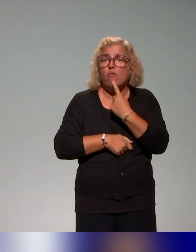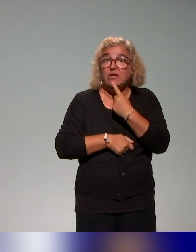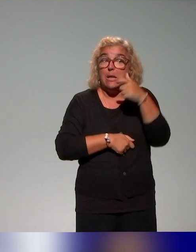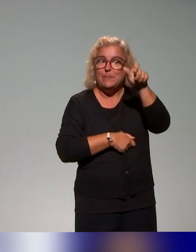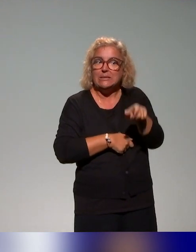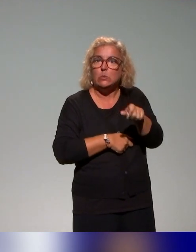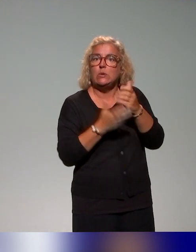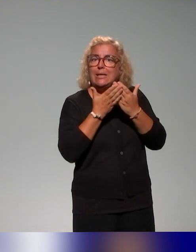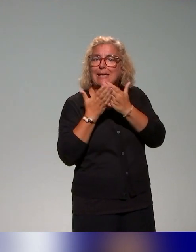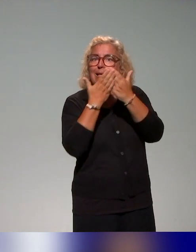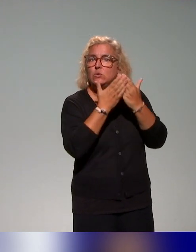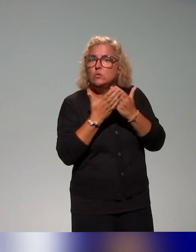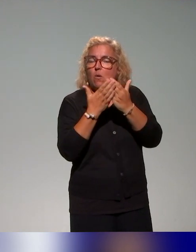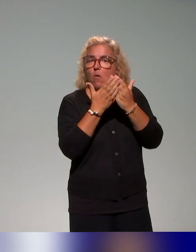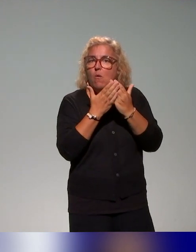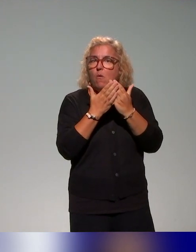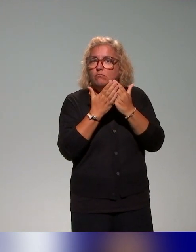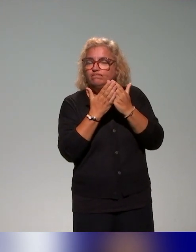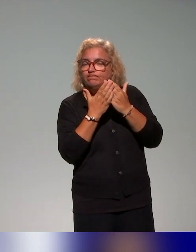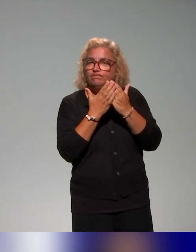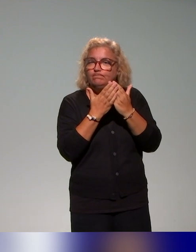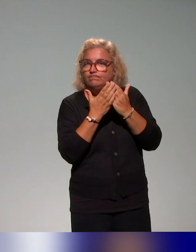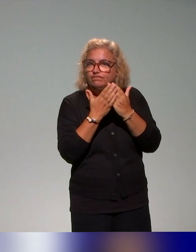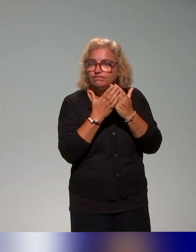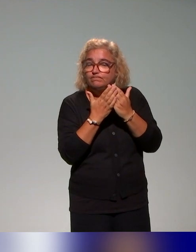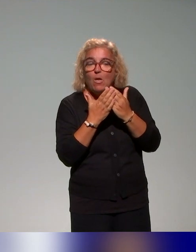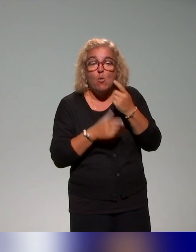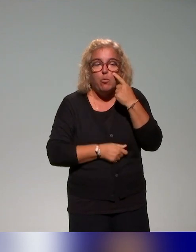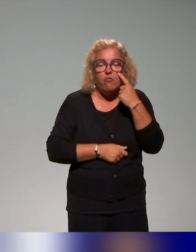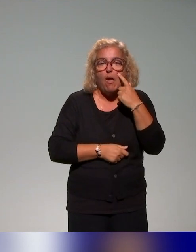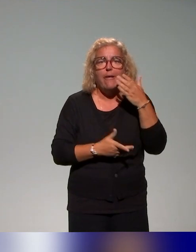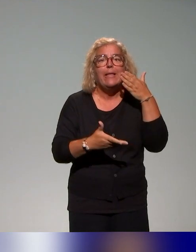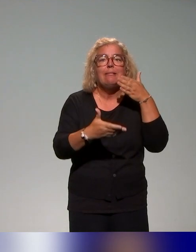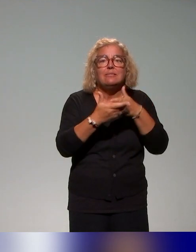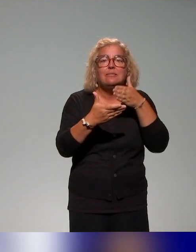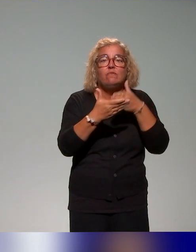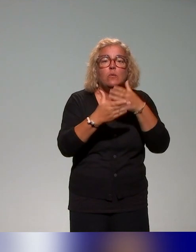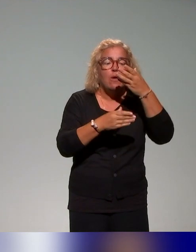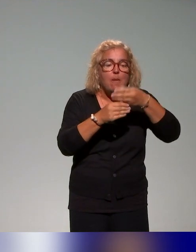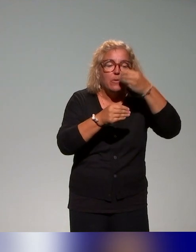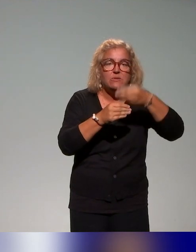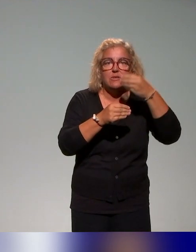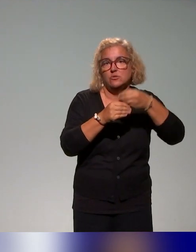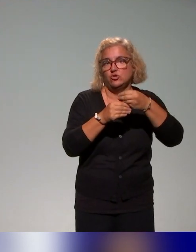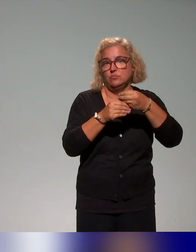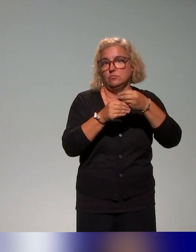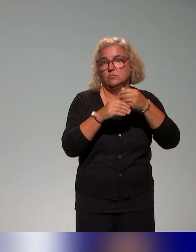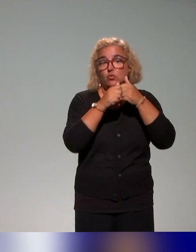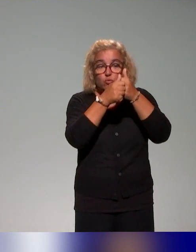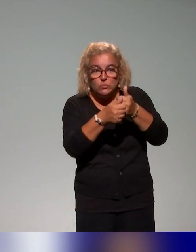mais vraiment sous l'angle des difficultés en termes d'apprentissage, c'est-à-dire toujours sous l'angle des situations d'enseignement et